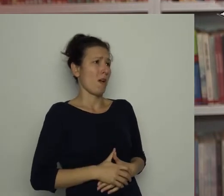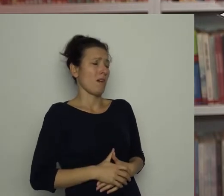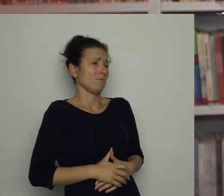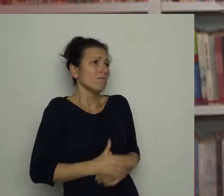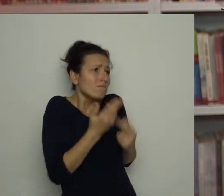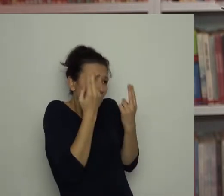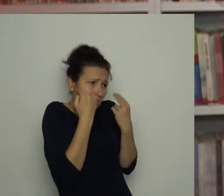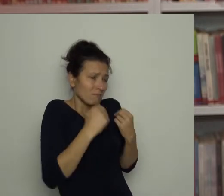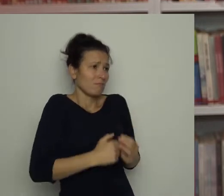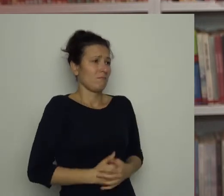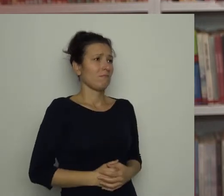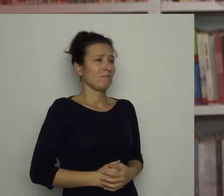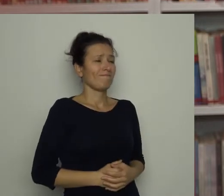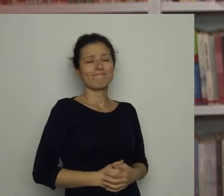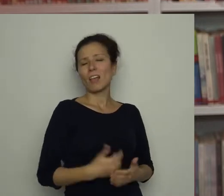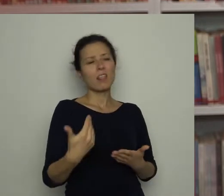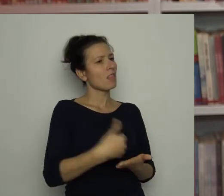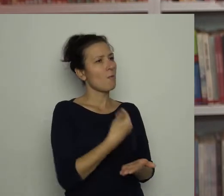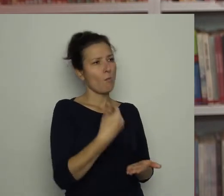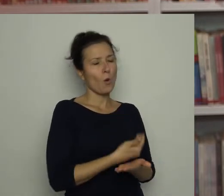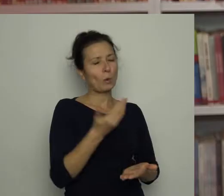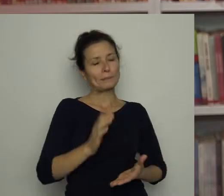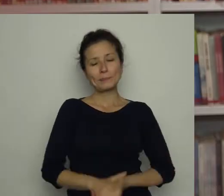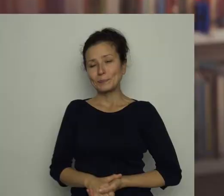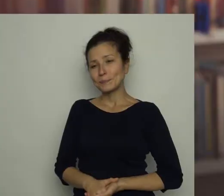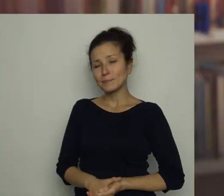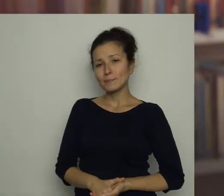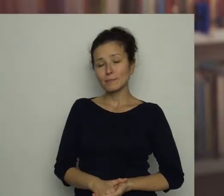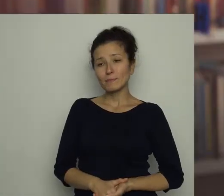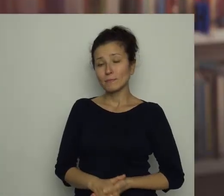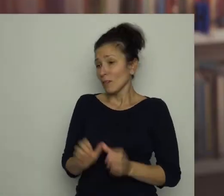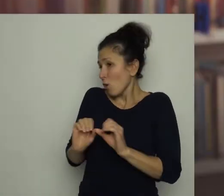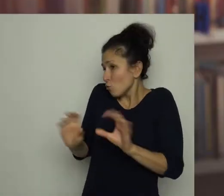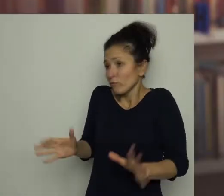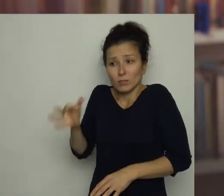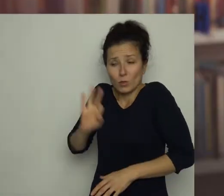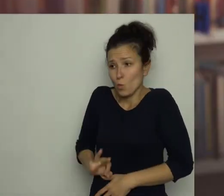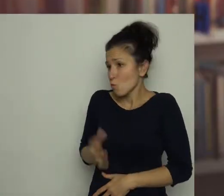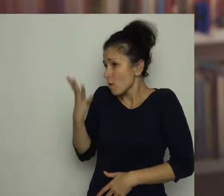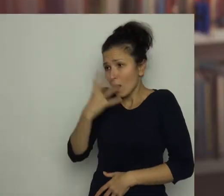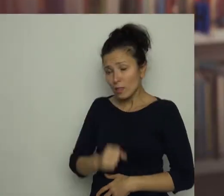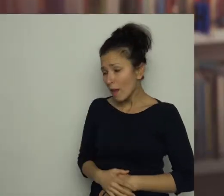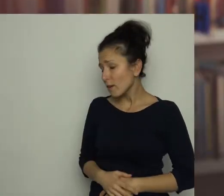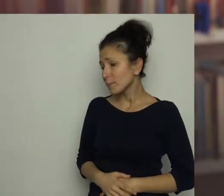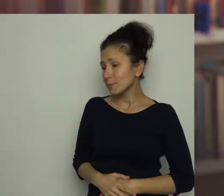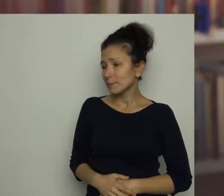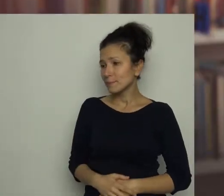wołał skruszony Antek, ale nic to nie pomogło. Oczywiście synku, nie gniewam się - powiedziała mama